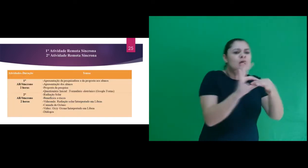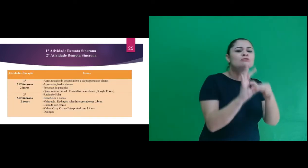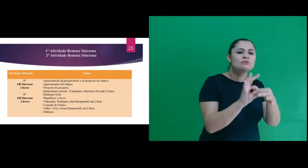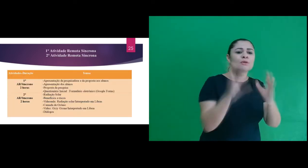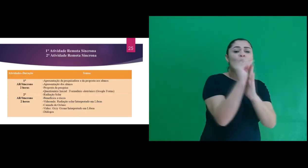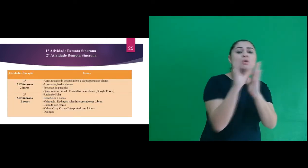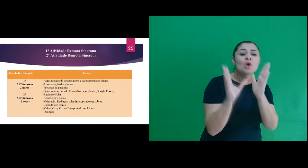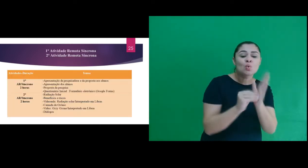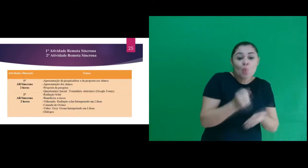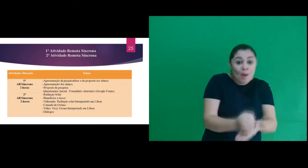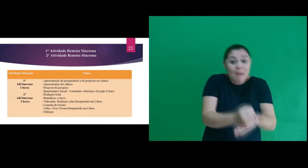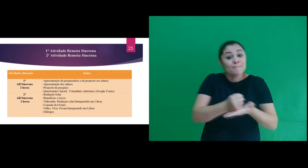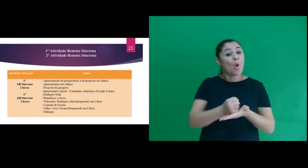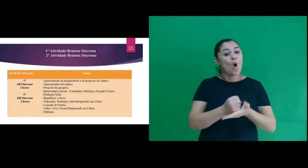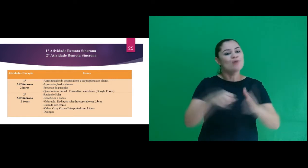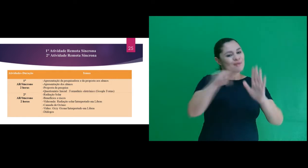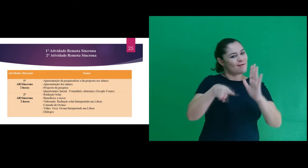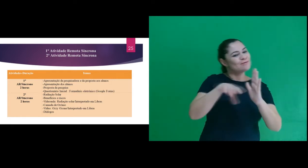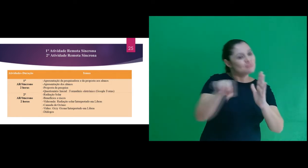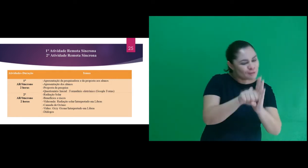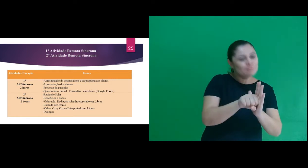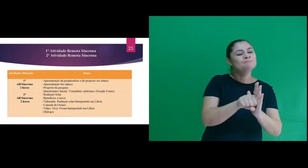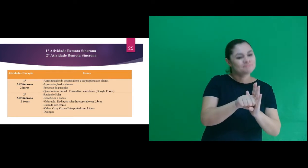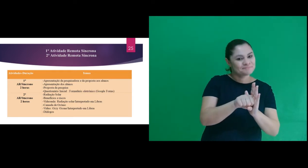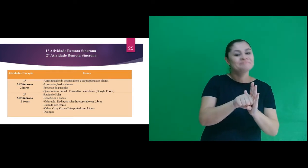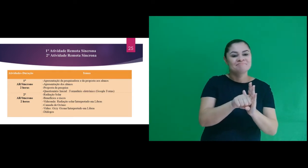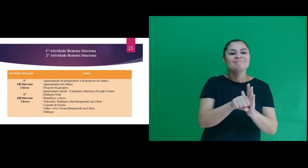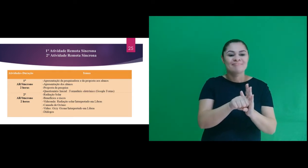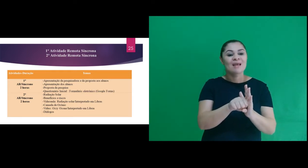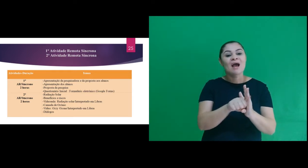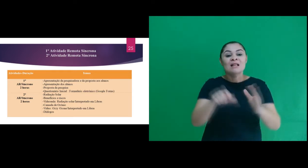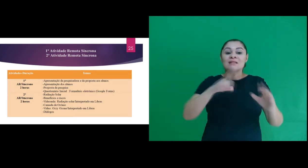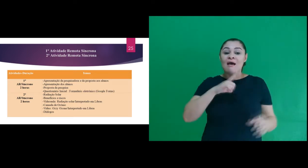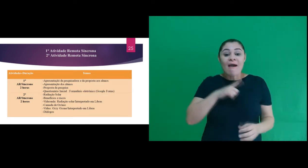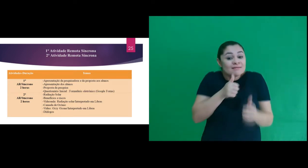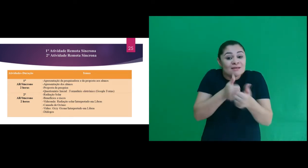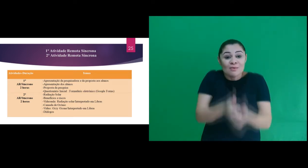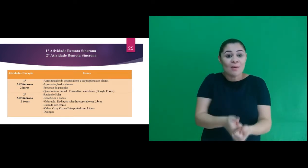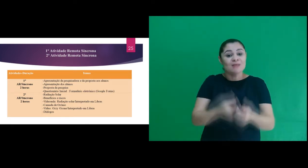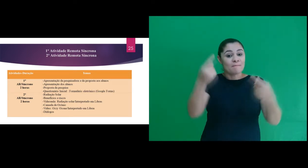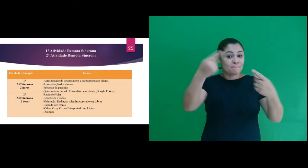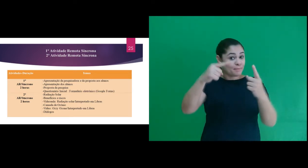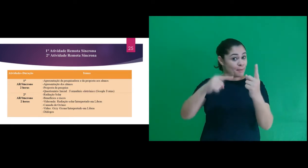atividades, trabalhamos conteúdos com o apoio dos recursos audiovisuais. De acordo com a seguinte